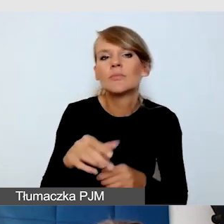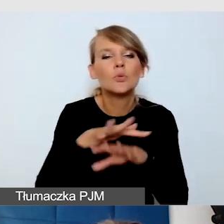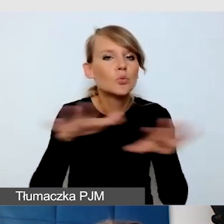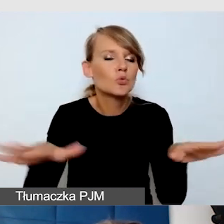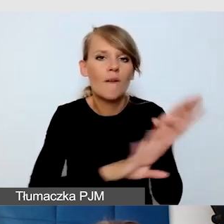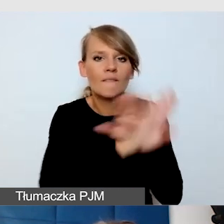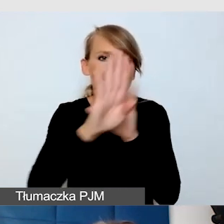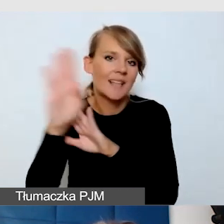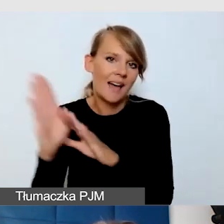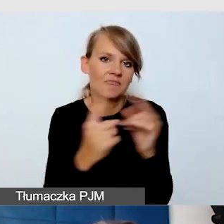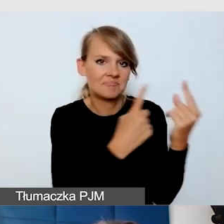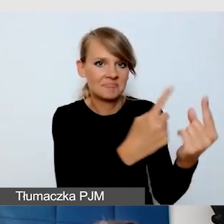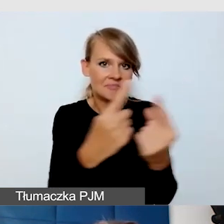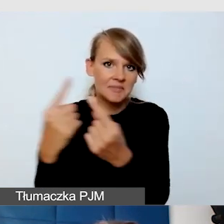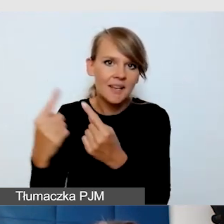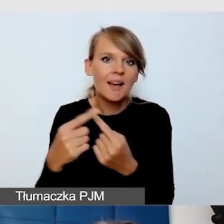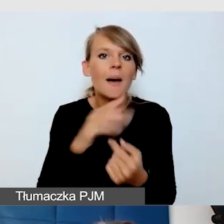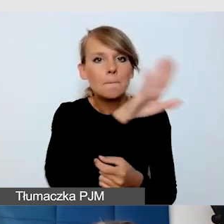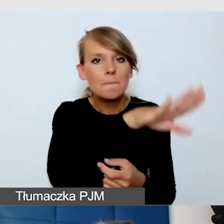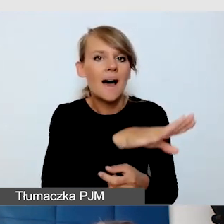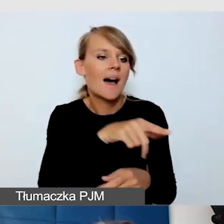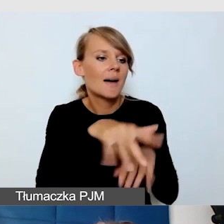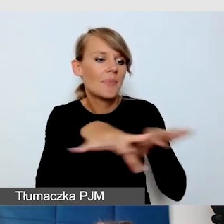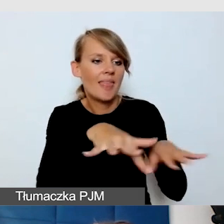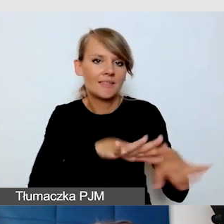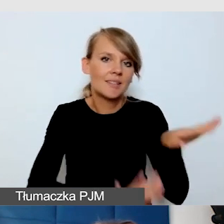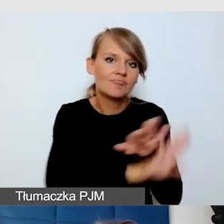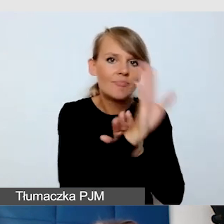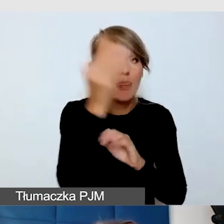którzy mają stanowiska, prezentujących naukę. Co myśmy zrobili?